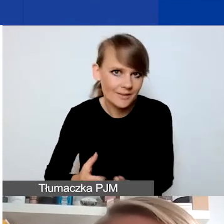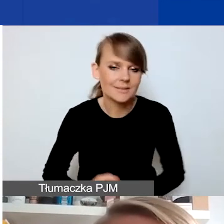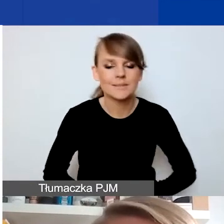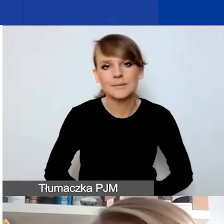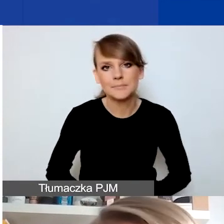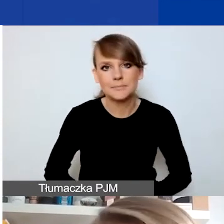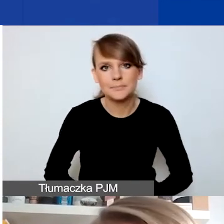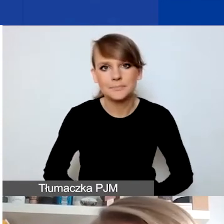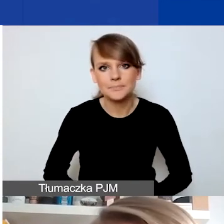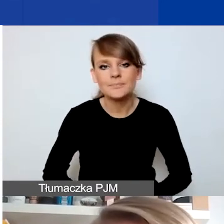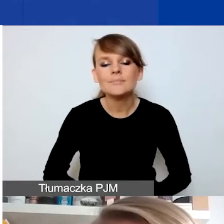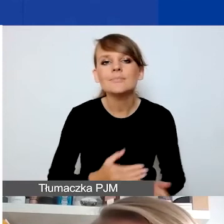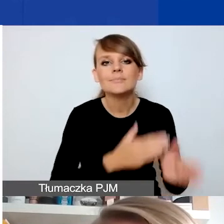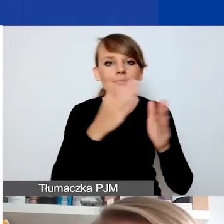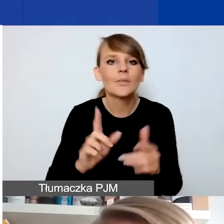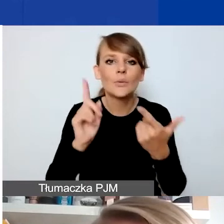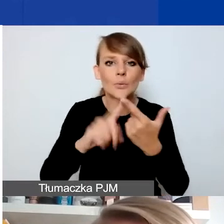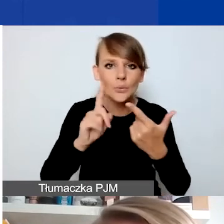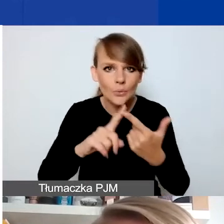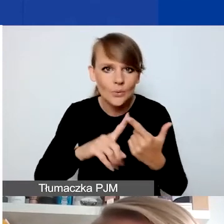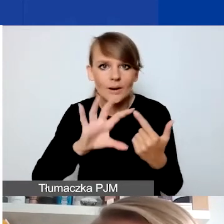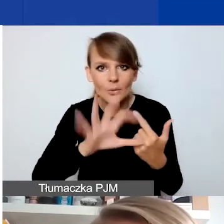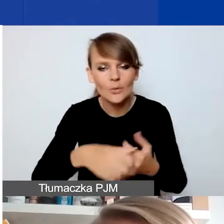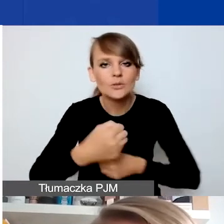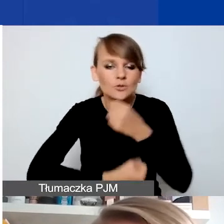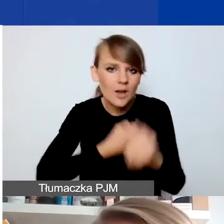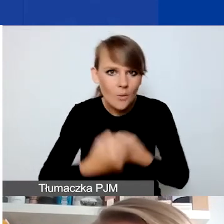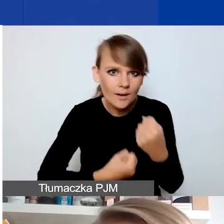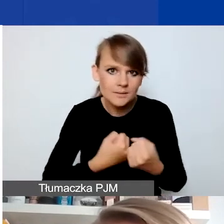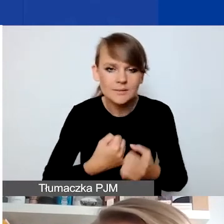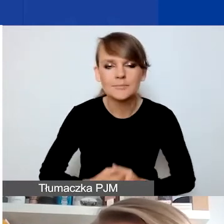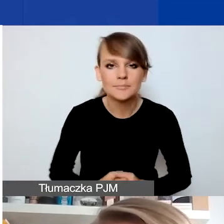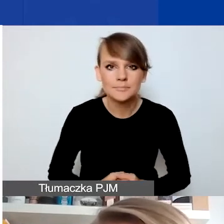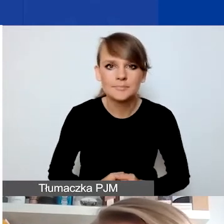Drugi typ działań to są działania, które dotyczą takich sytuacji,